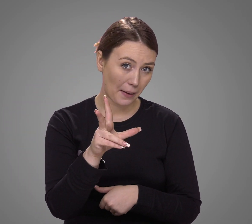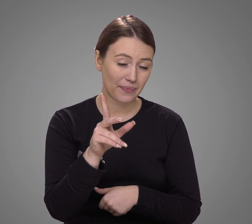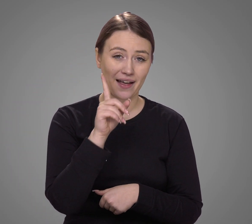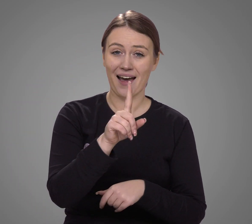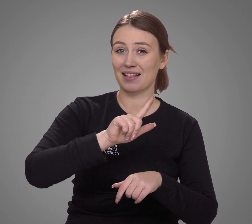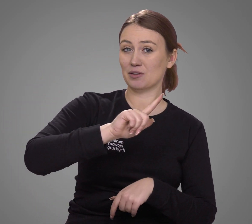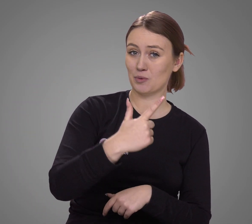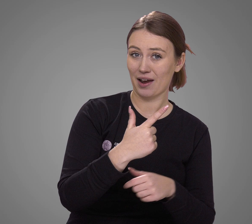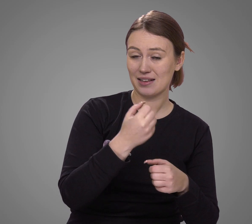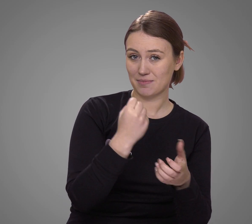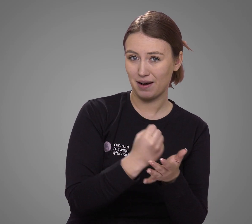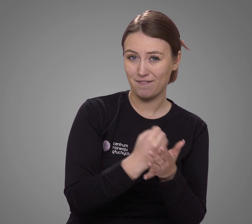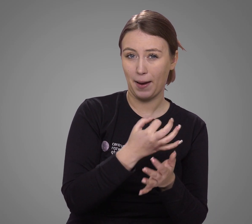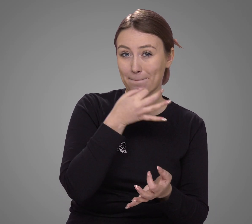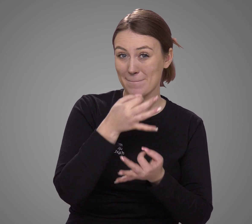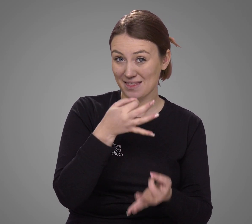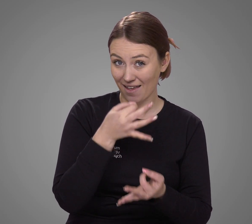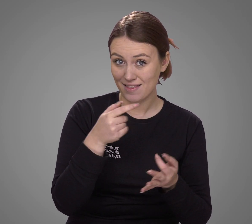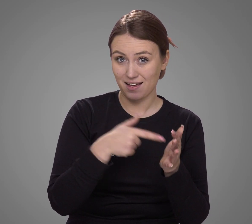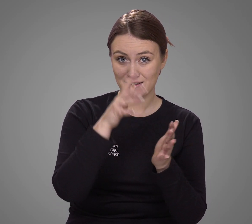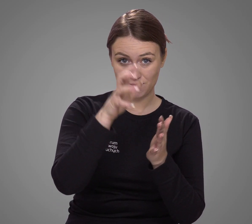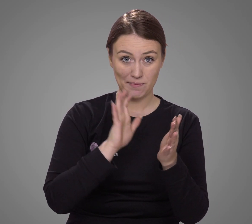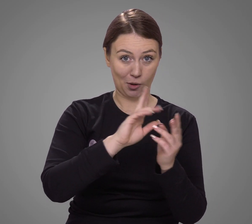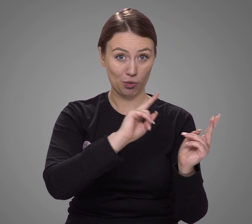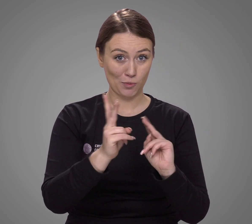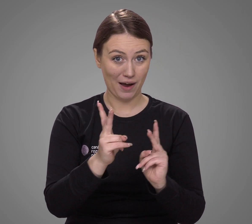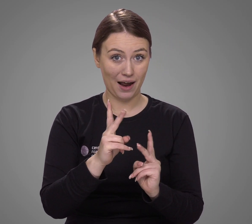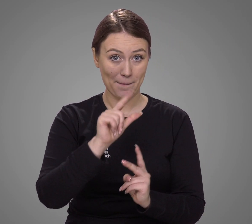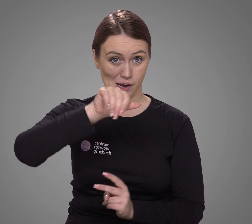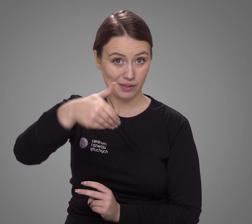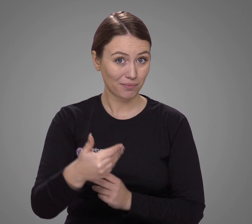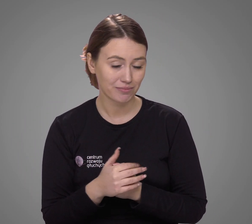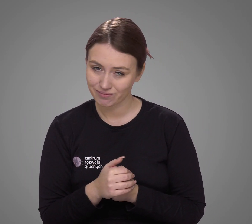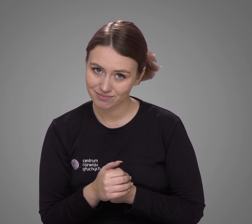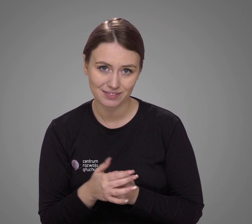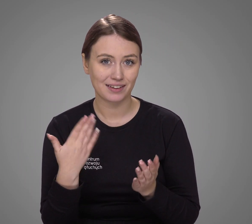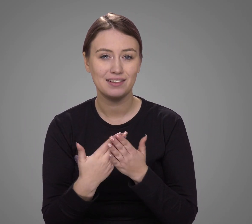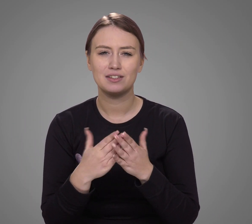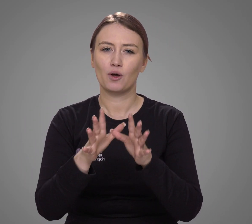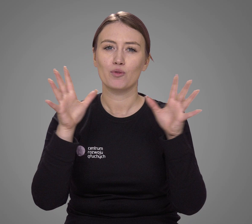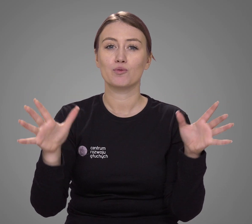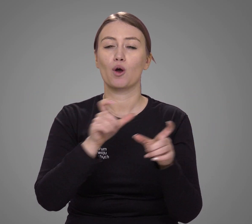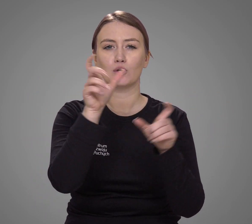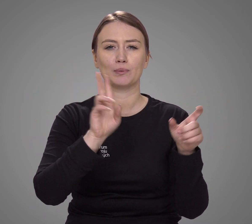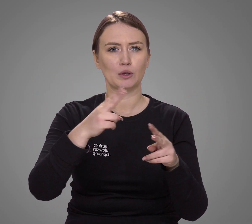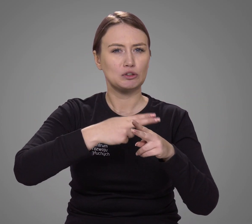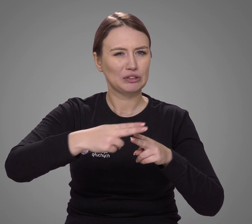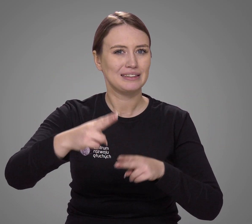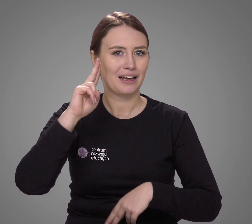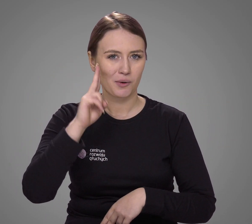Z drugiej strony – pytania spisu nie były przetłumaczone na PJM, więc wiele osób natywnie głuchych